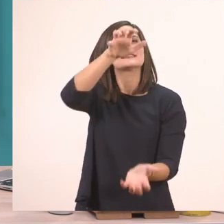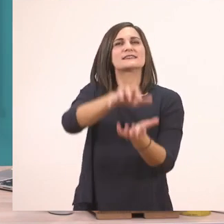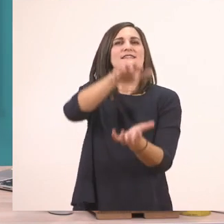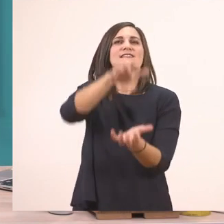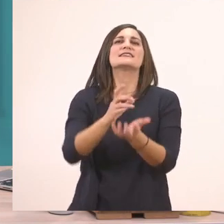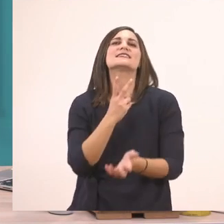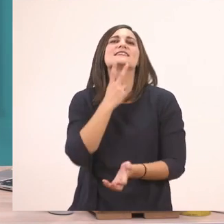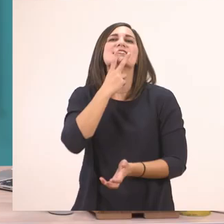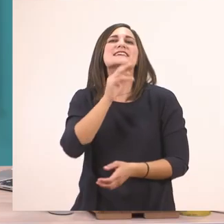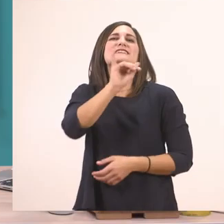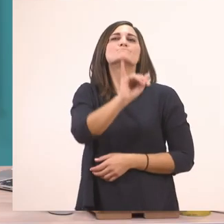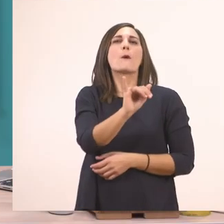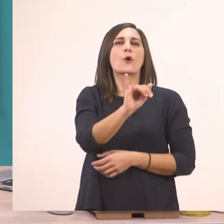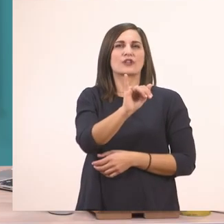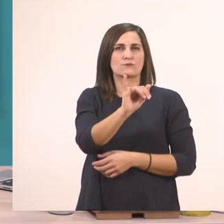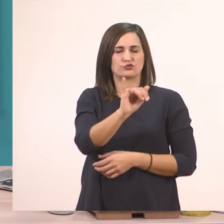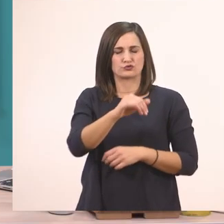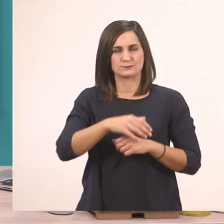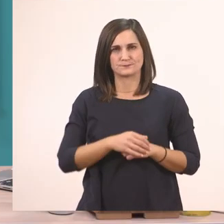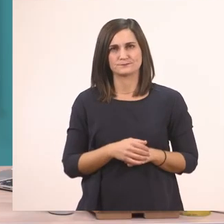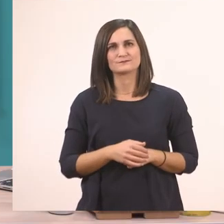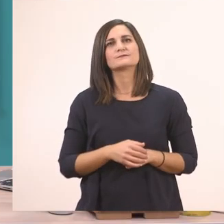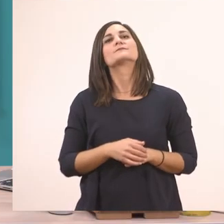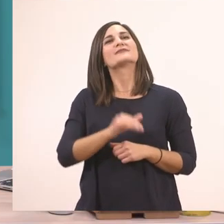Πολύ ωραία! Ο ιπποπόταμος λοιπόν γράφεται με το "ι" το μπαστουνάκι.